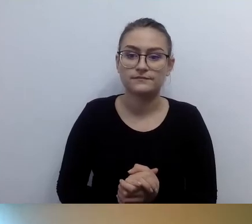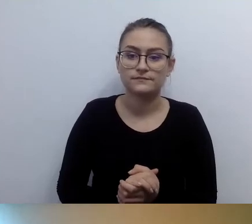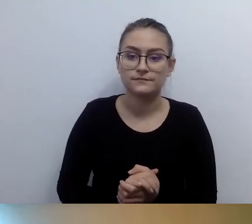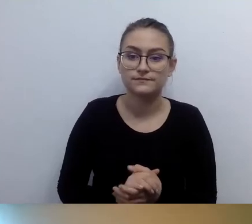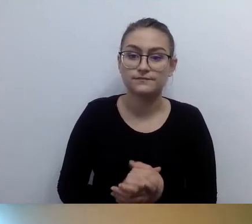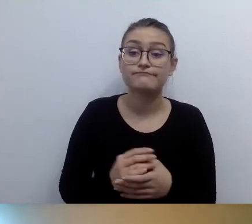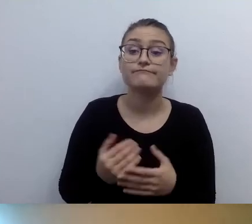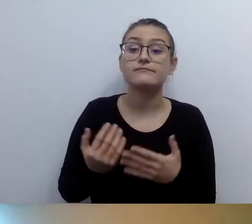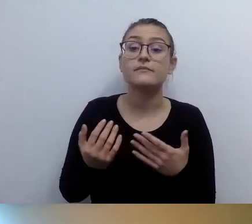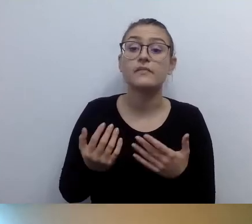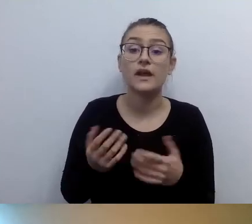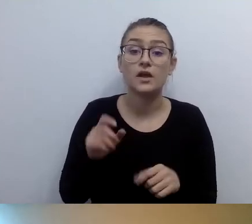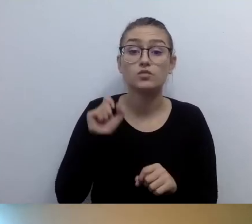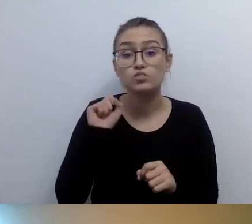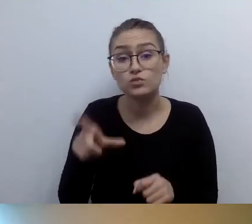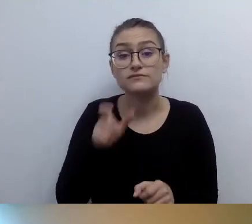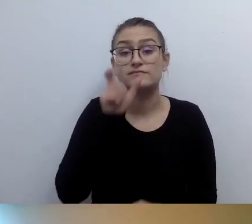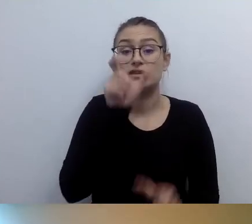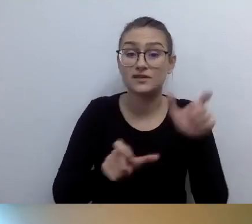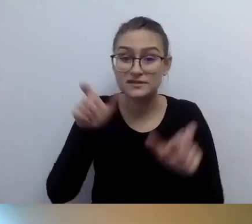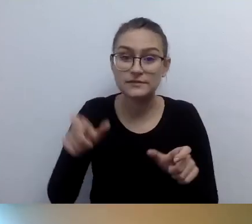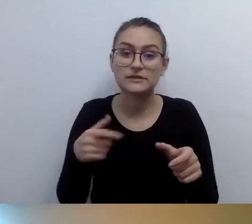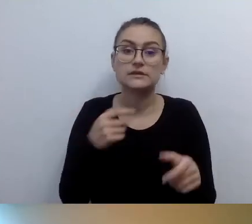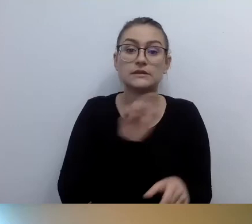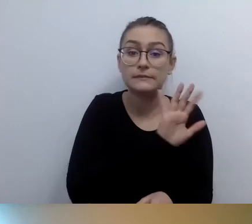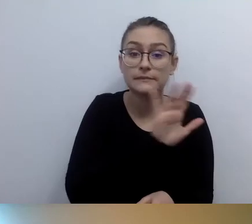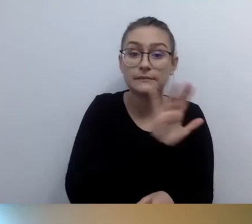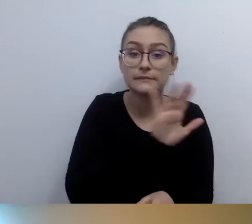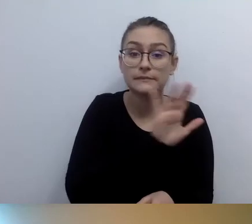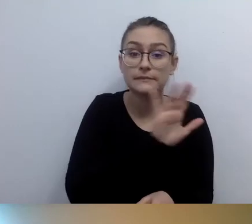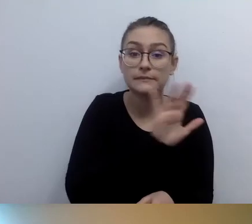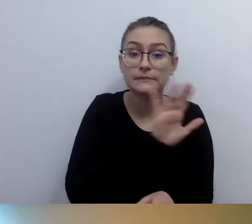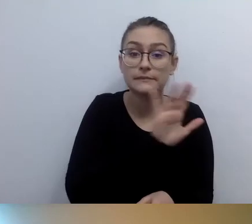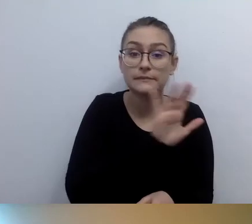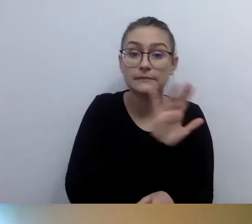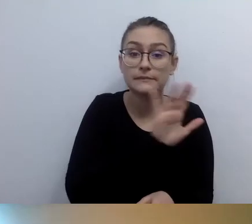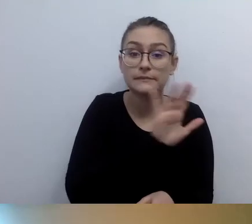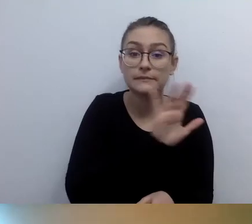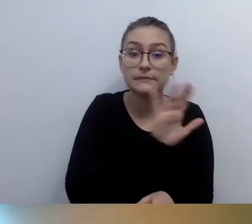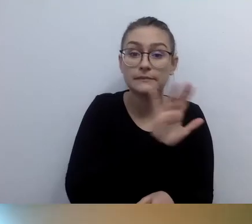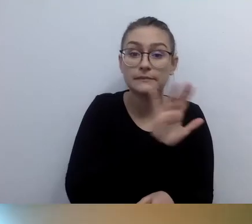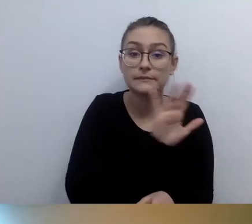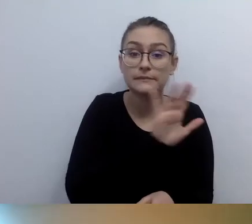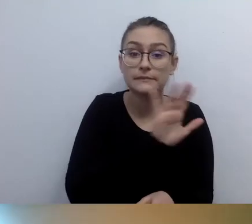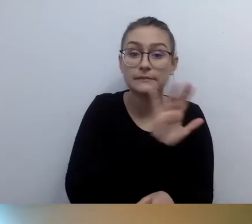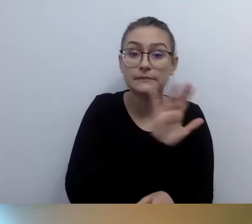Natomiast są osoby, które z tego korzystają. Ale jeżeli będziemy umieszczali tabliczki brajlowskie